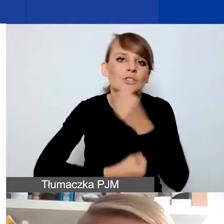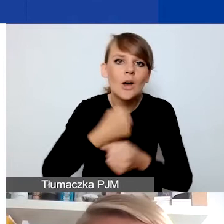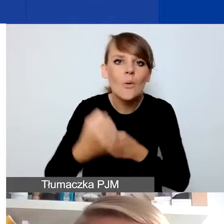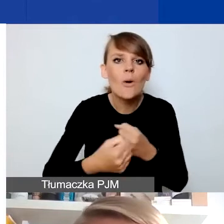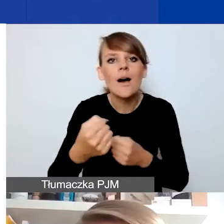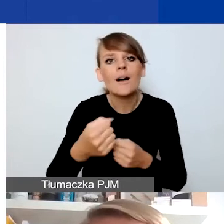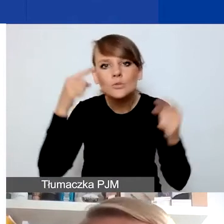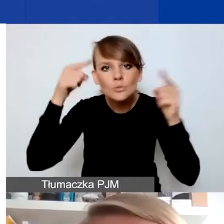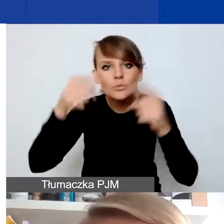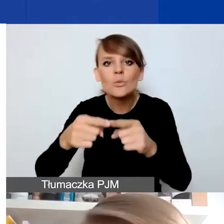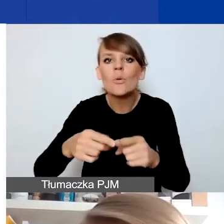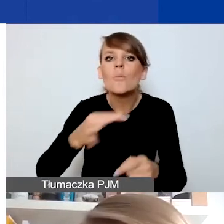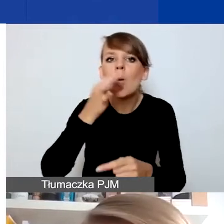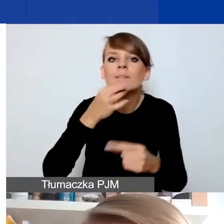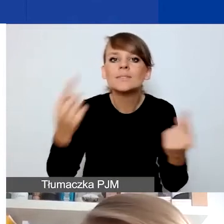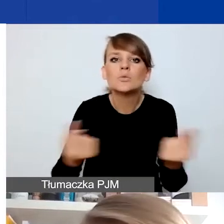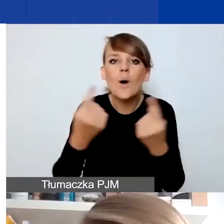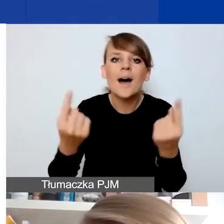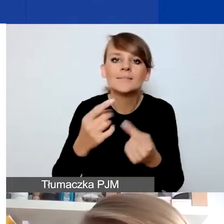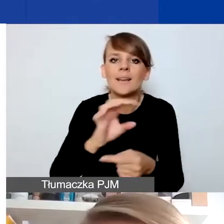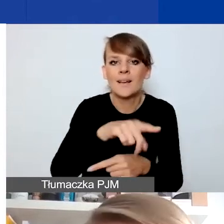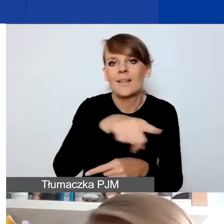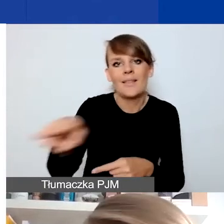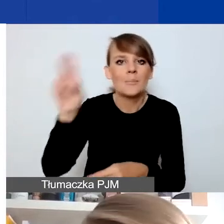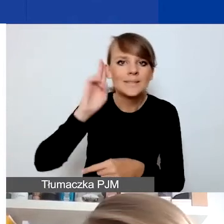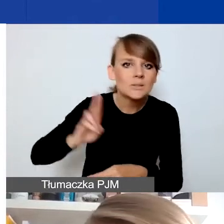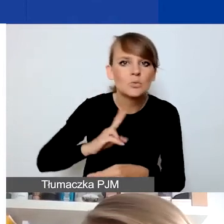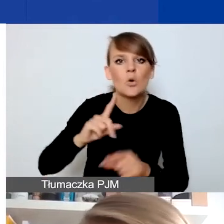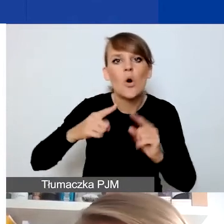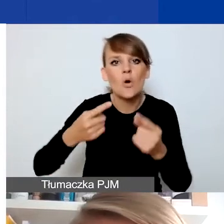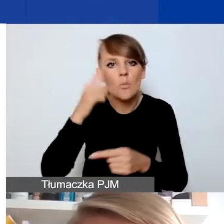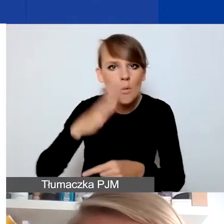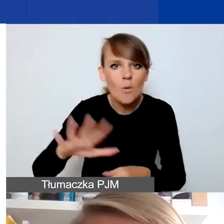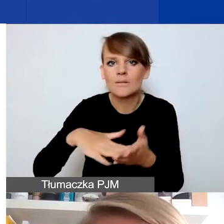na poprawę sytuacji organizacji społecznych, instytucji, np. dotkniętych skutkami pandemii,